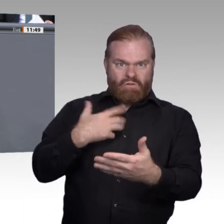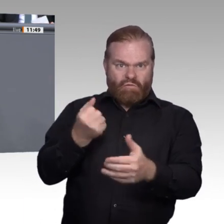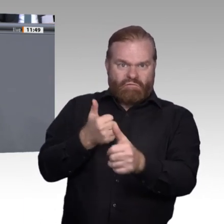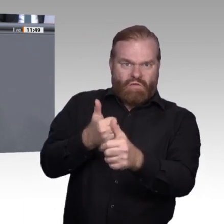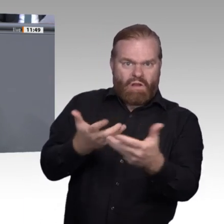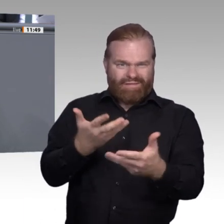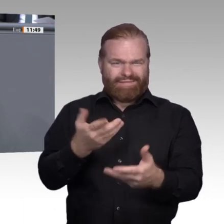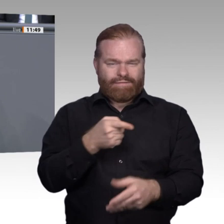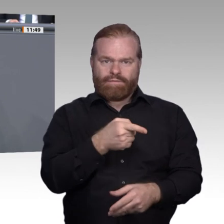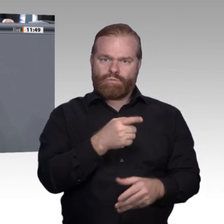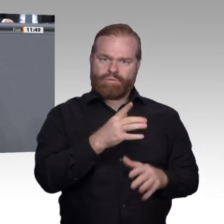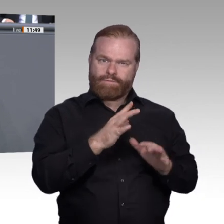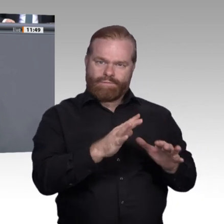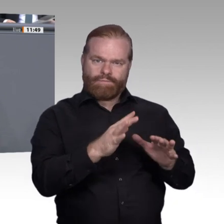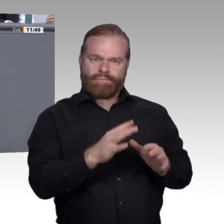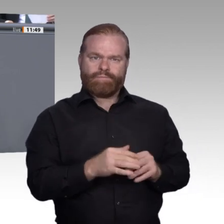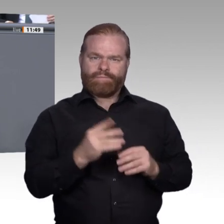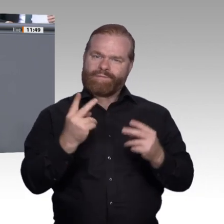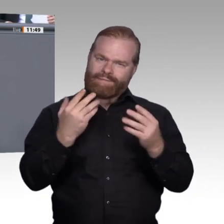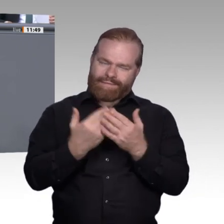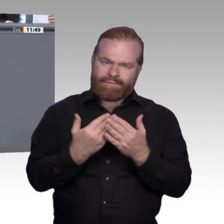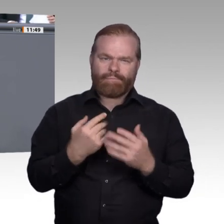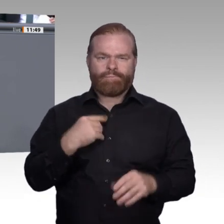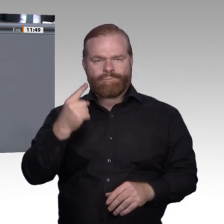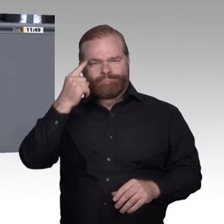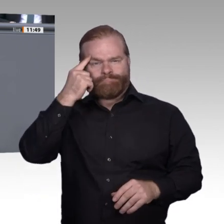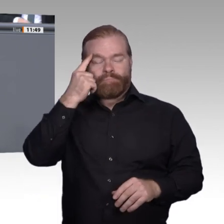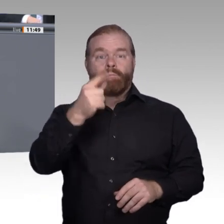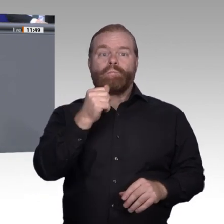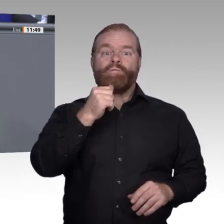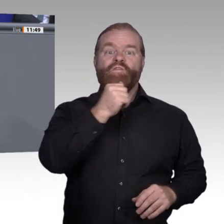hat. Zweitens. Die berufliche Bildung hat vor allem eine soziale Inklusion